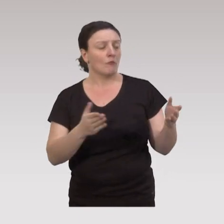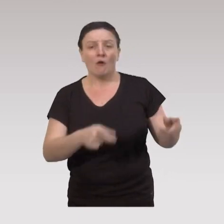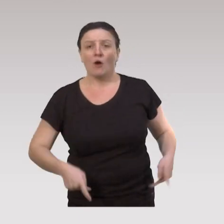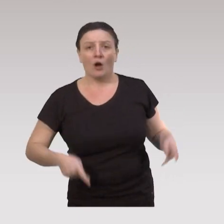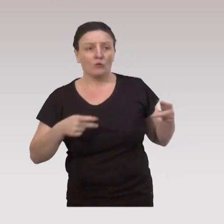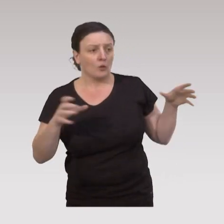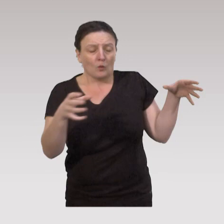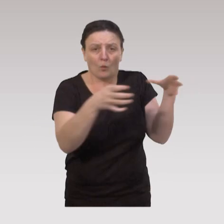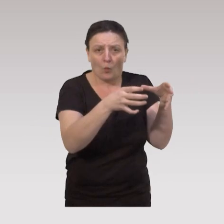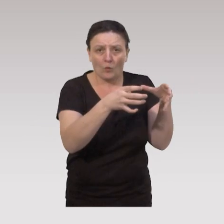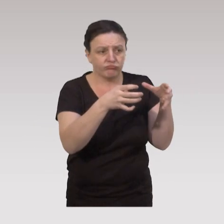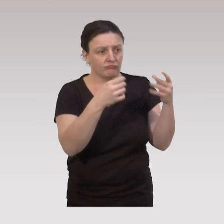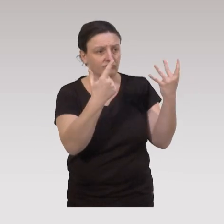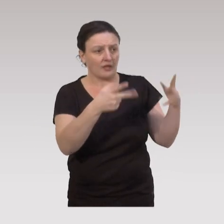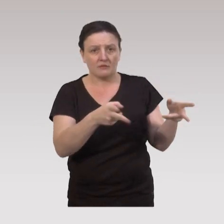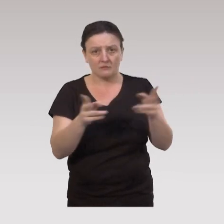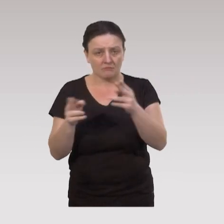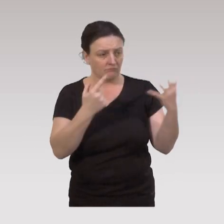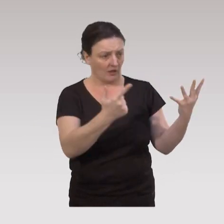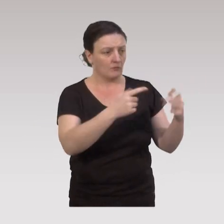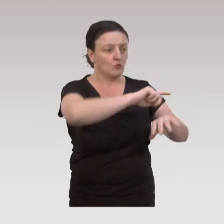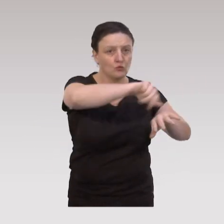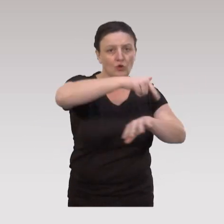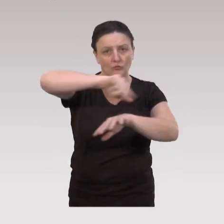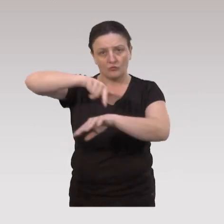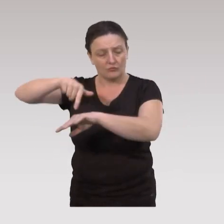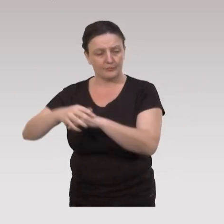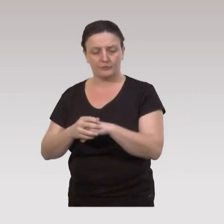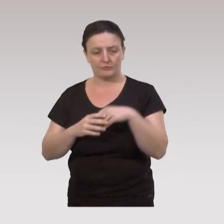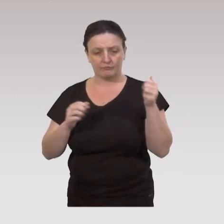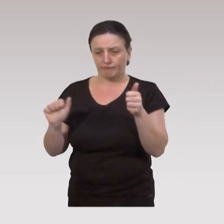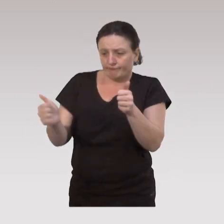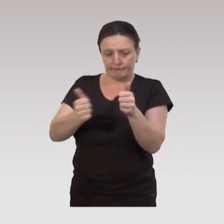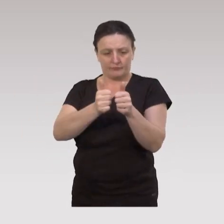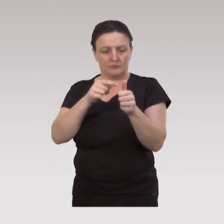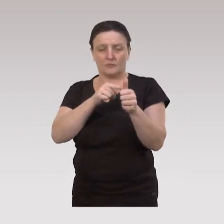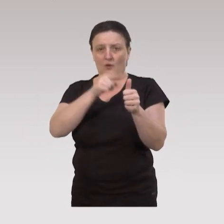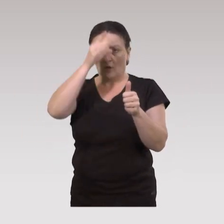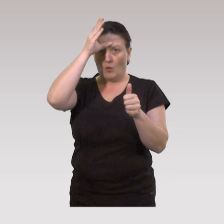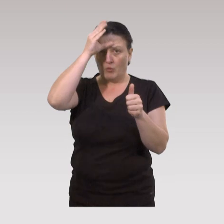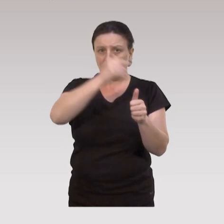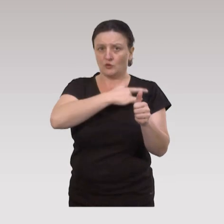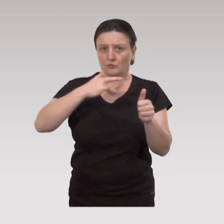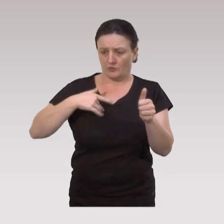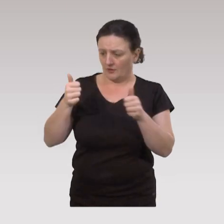Donc ce sont des ateliers collectifs qui se déroule en sept séances de deux heures, et qui sont co-animées par un professionnel de santé,